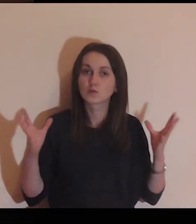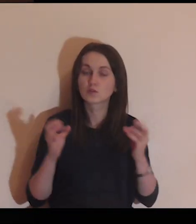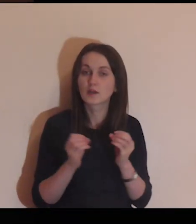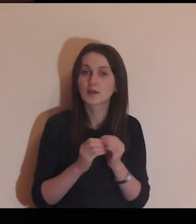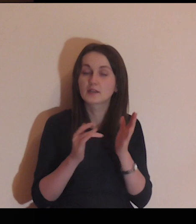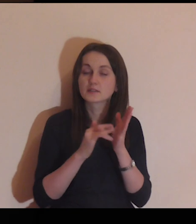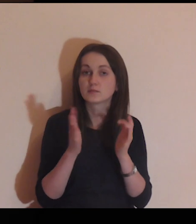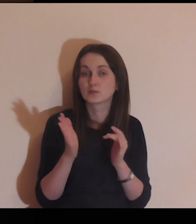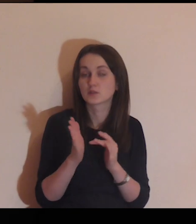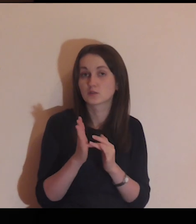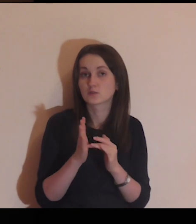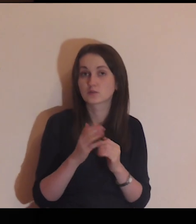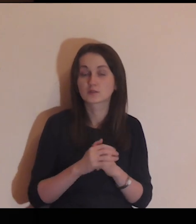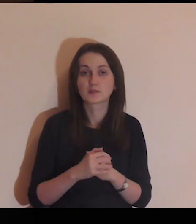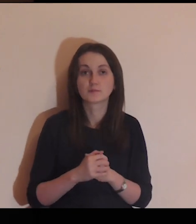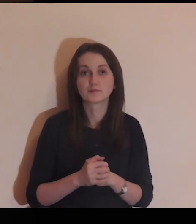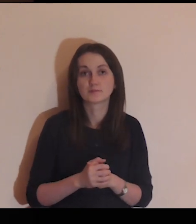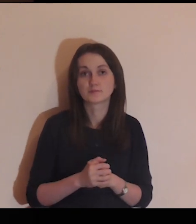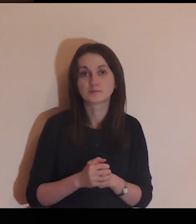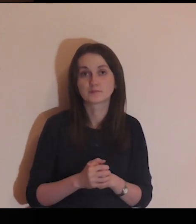Usiądź teraz z Jezusem pod tym murem.